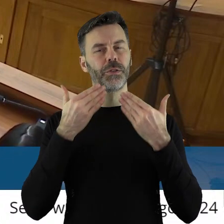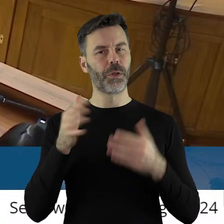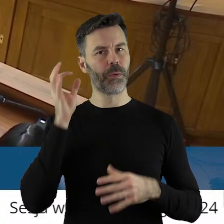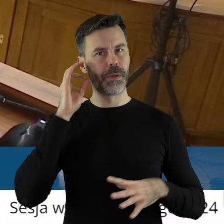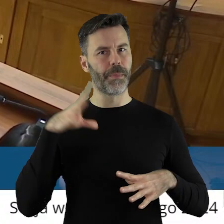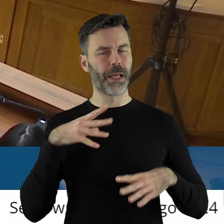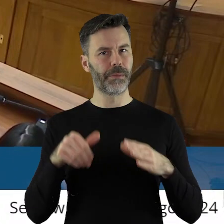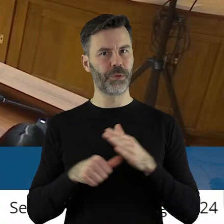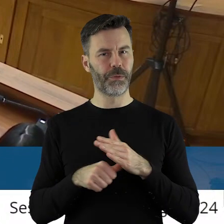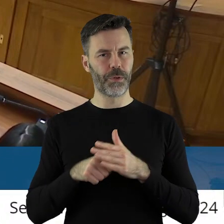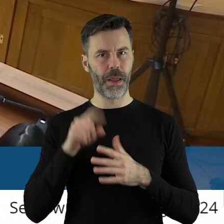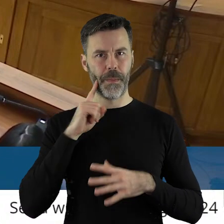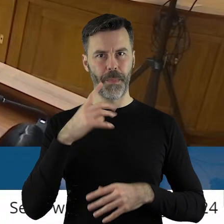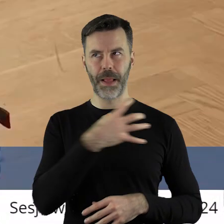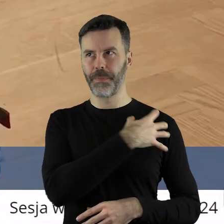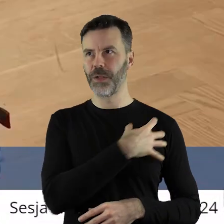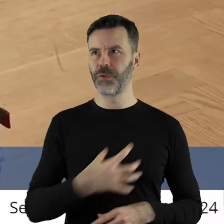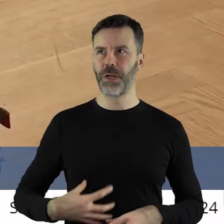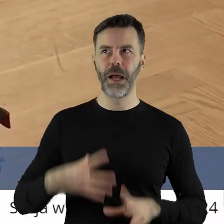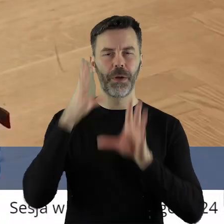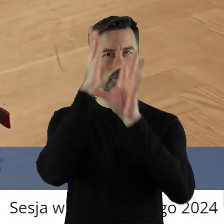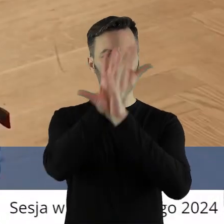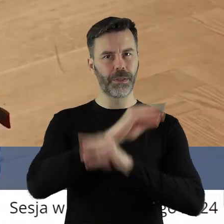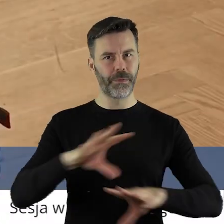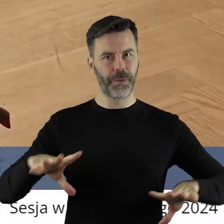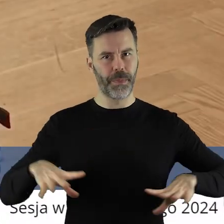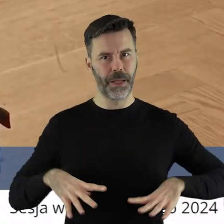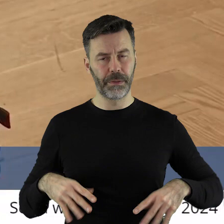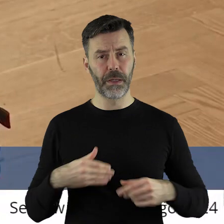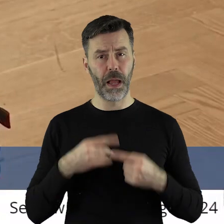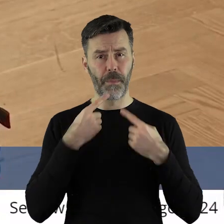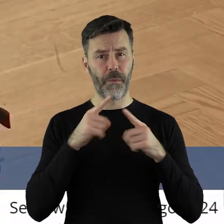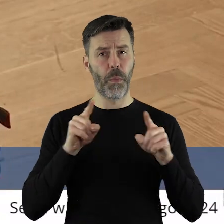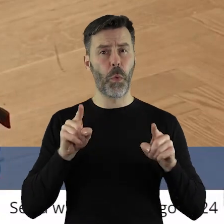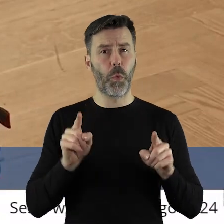Dziękuję pani przewodnicząca. Panie Marszałku, Szanowni Państwo! Ja krótko,